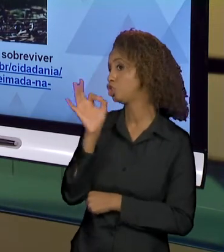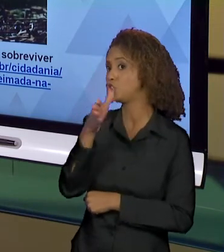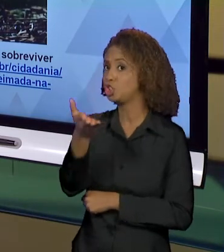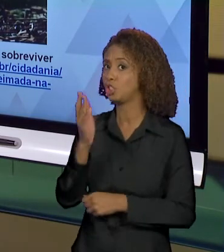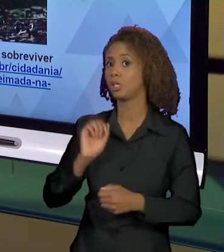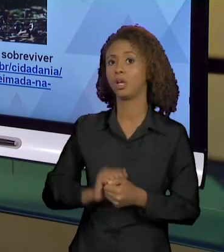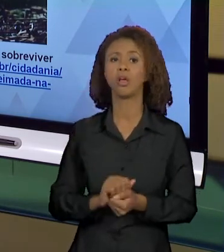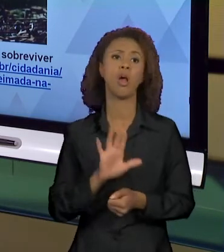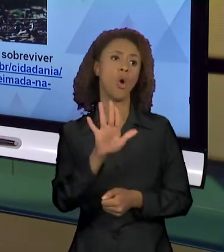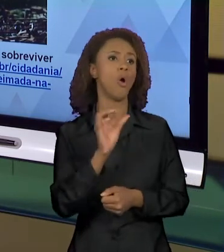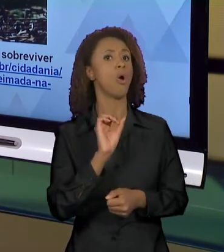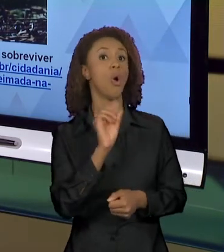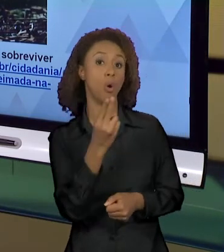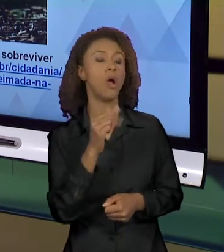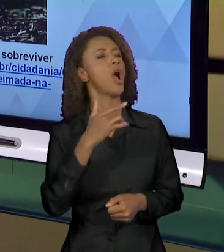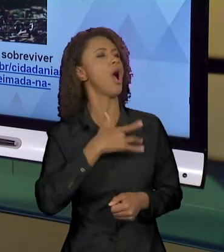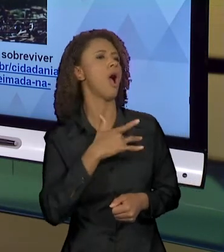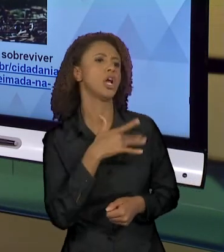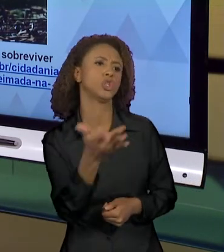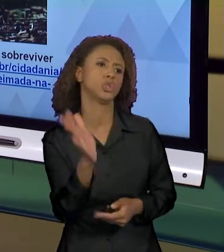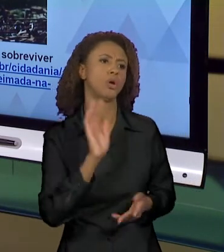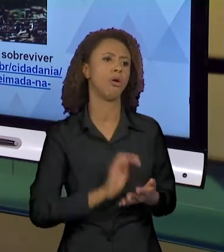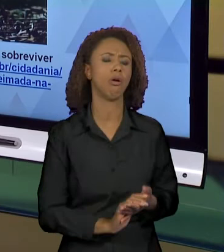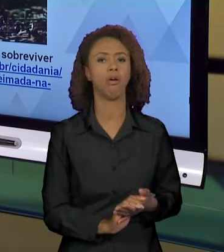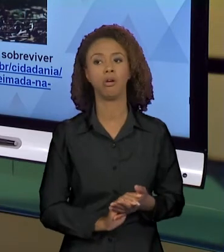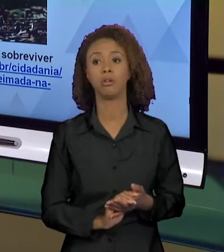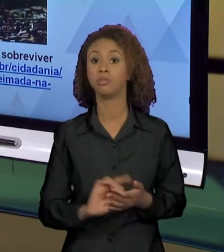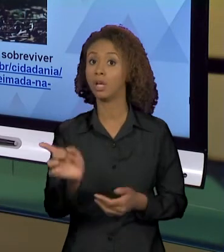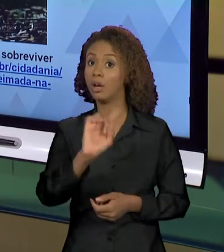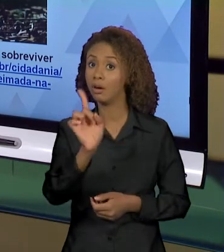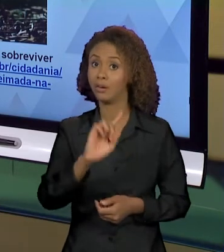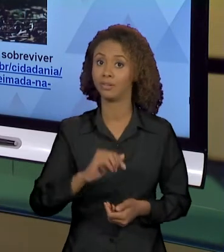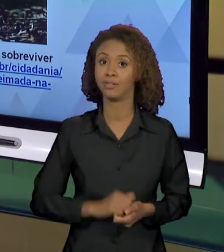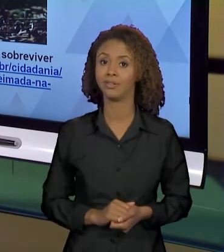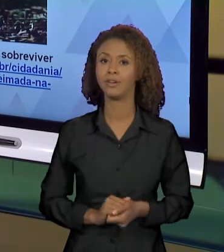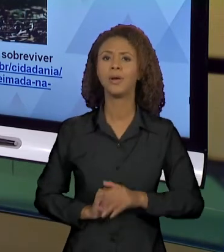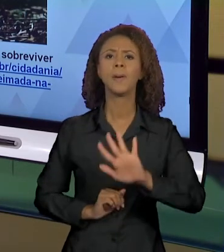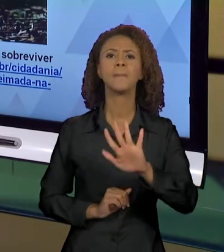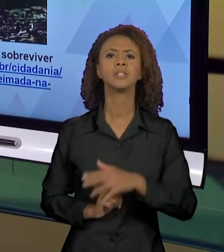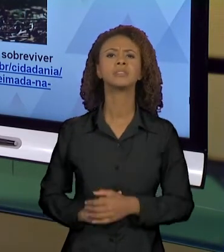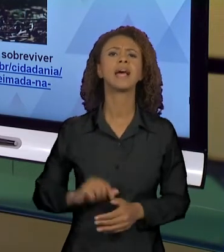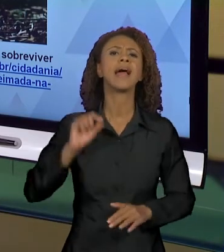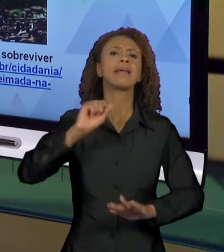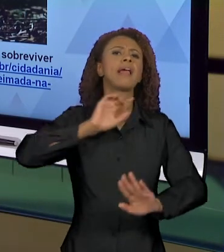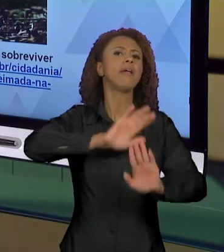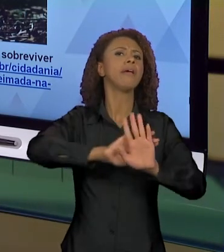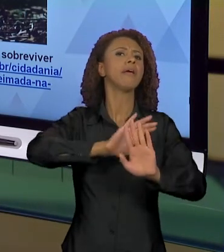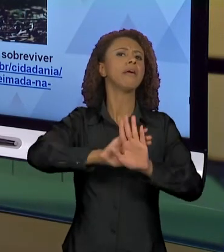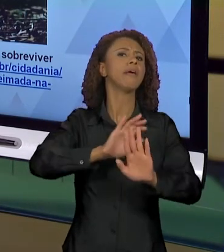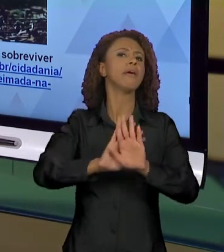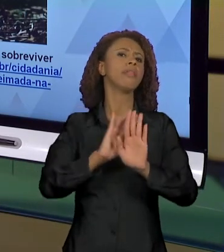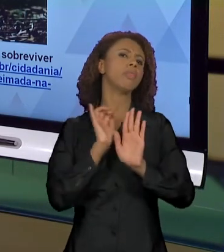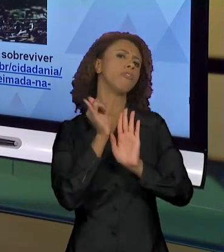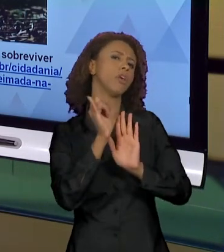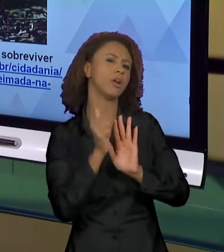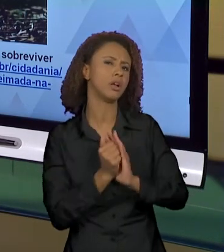OLHA, QUE DÓ. NOSSA, QUE PENA" E PRONTO. NÃO, MAS QUEM ESSA VOZ QUE FALA? QUAL É O ÂNGULO DA FOTO?